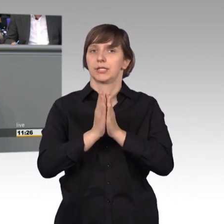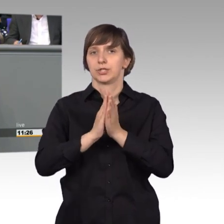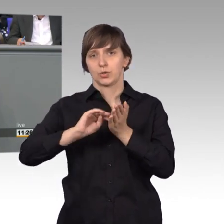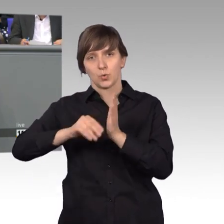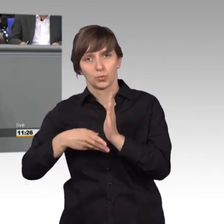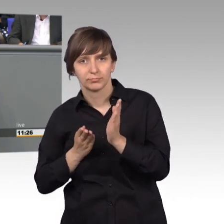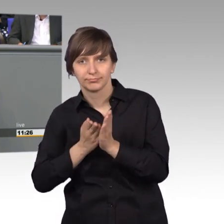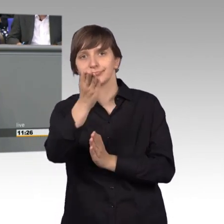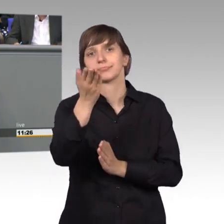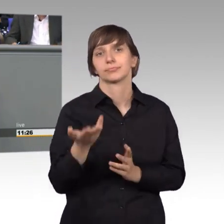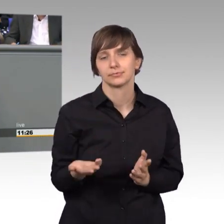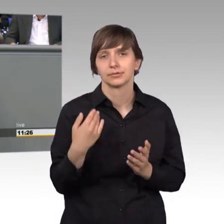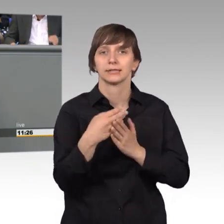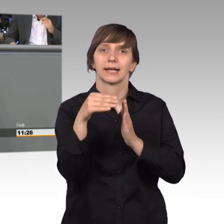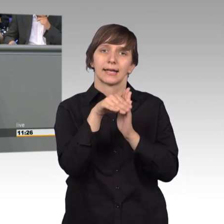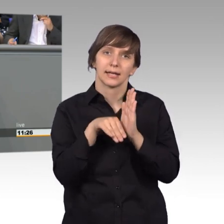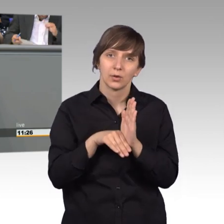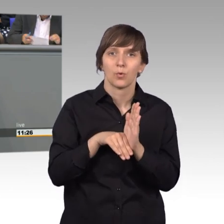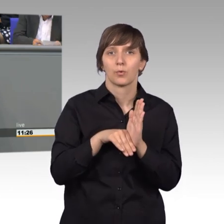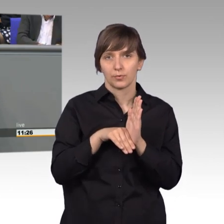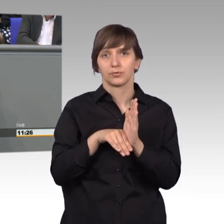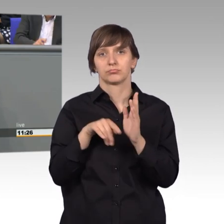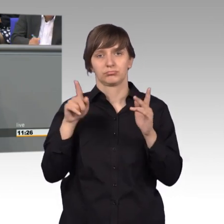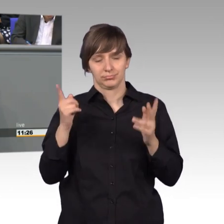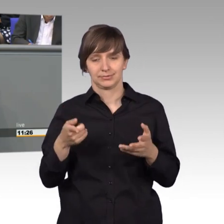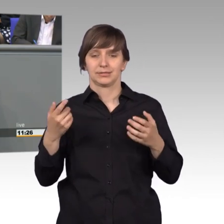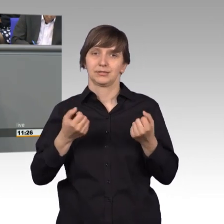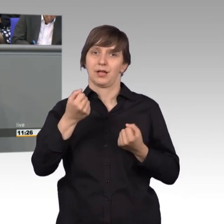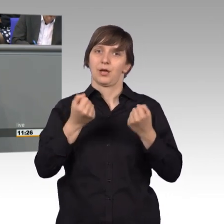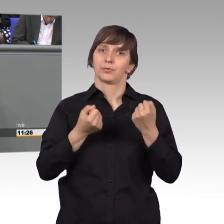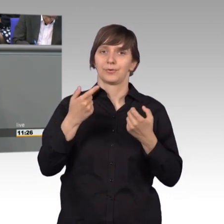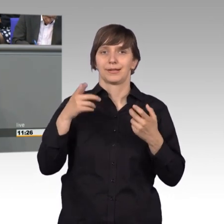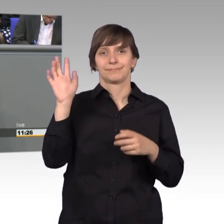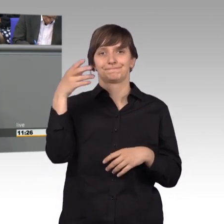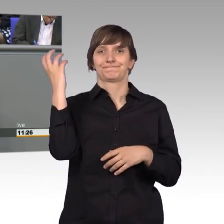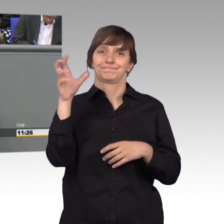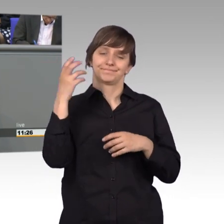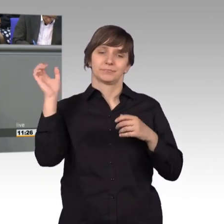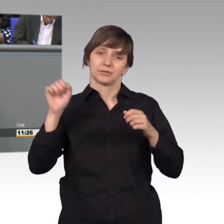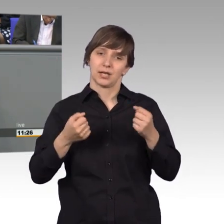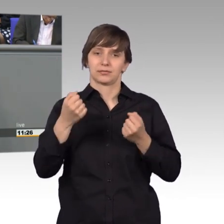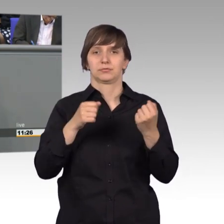wo es um die Regelung von Rettungsgassen geht. Ich glaube, dieses sehr emotionale Thema, auch letzte Woche wieder hier in Brandenburg,